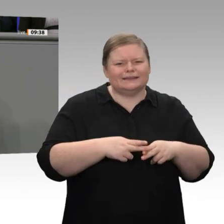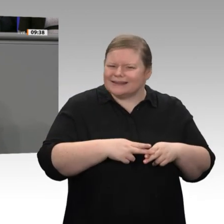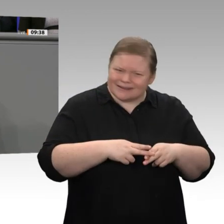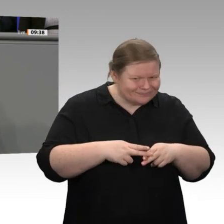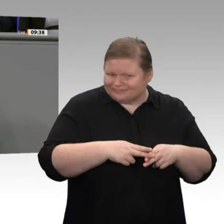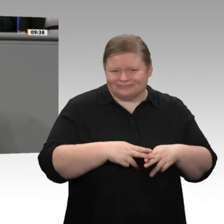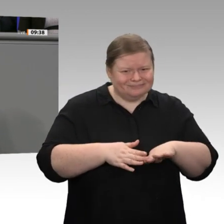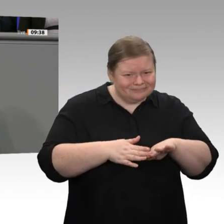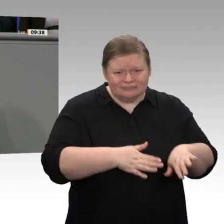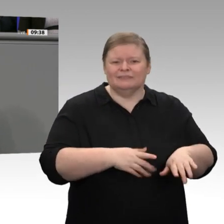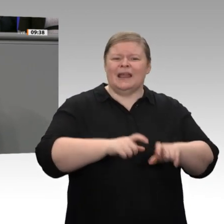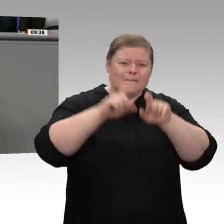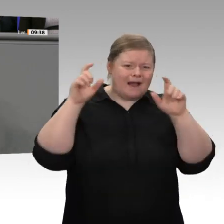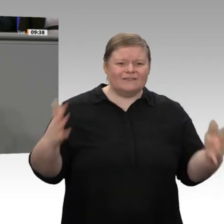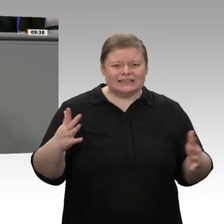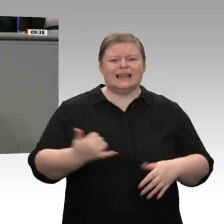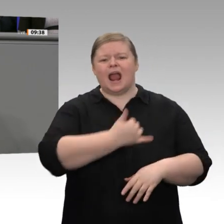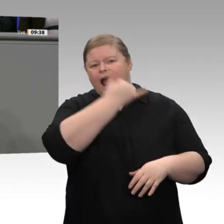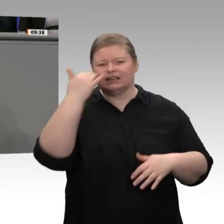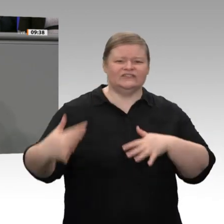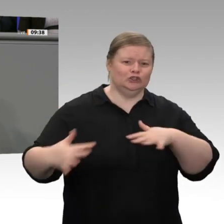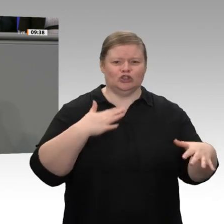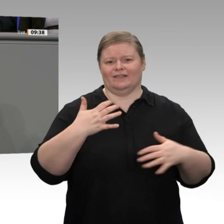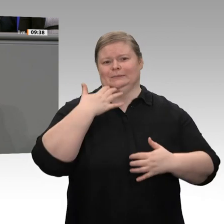auch durchaus Grund dazu. Allerdings ist die prognostizierte Steigerung des Wirtschaftswachstums